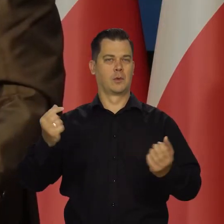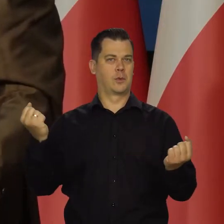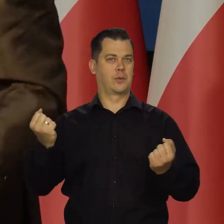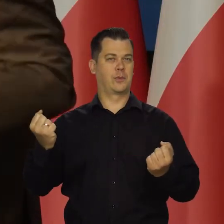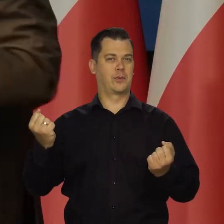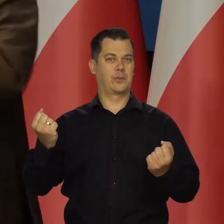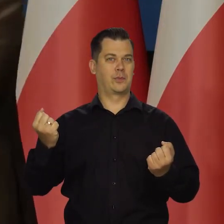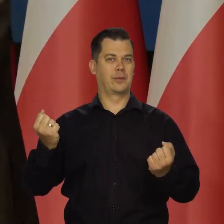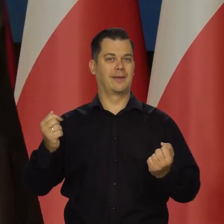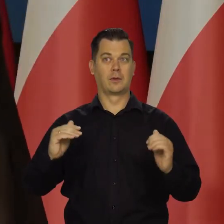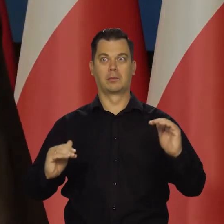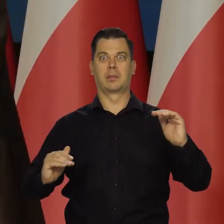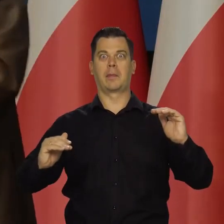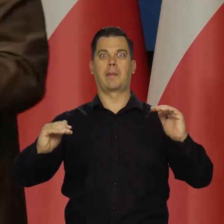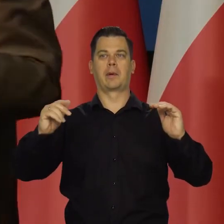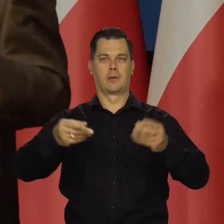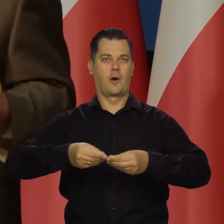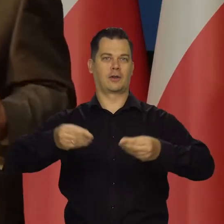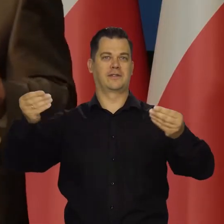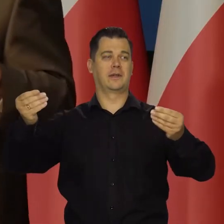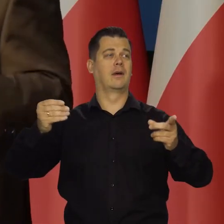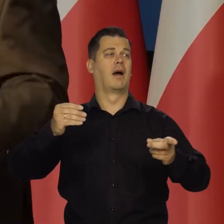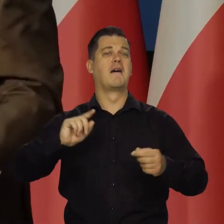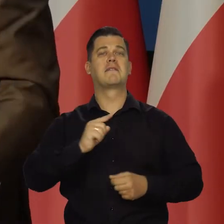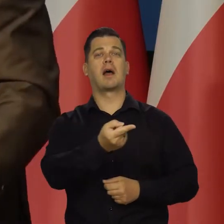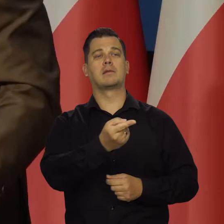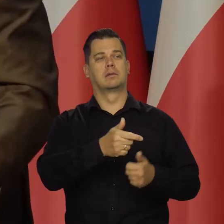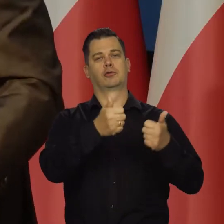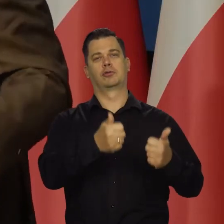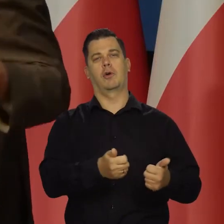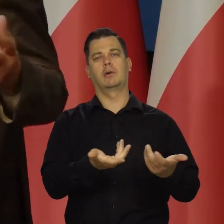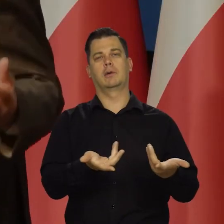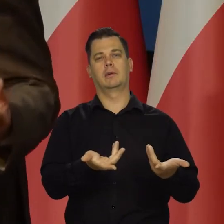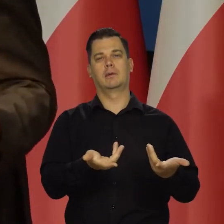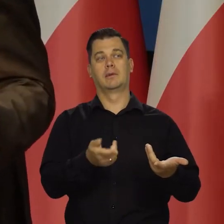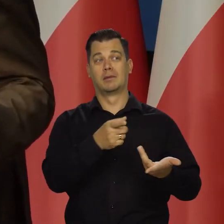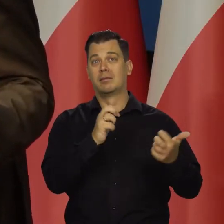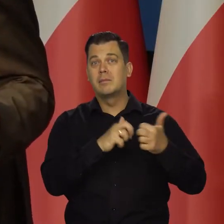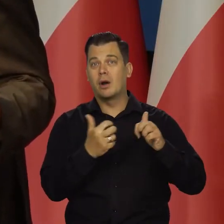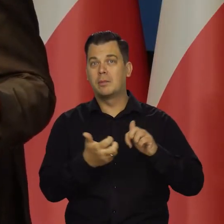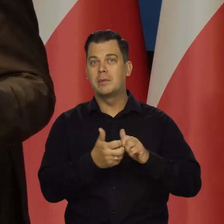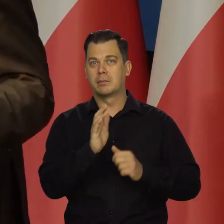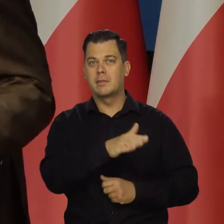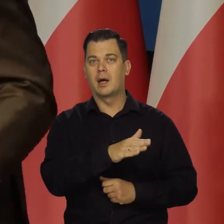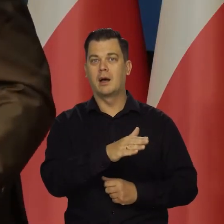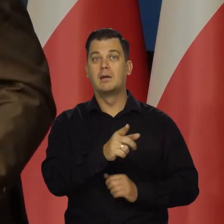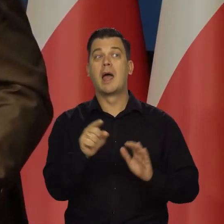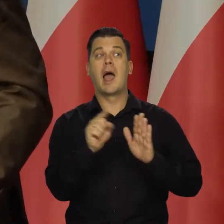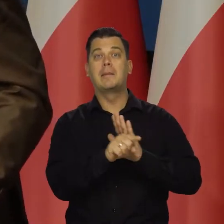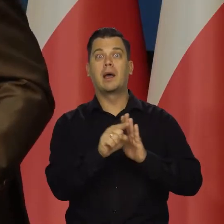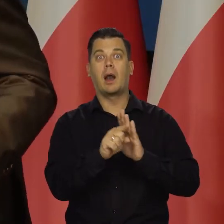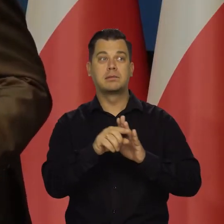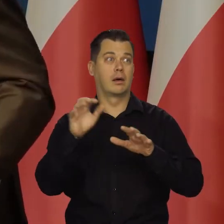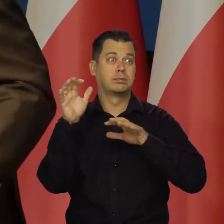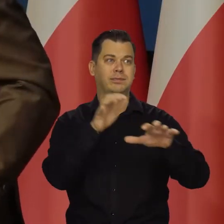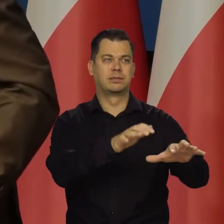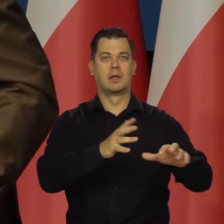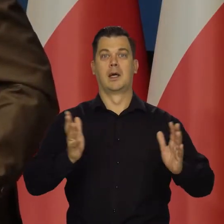I który w dodatku dynamicznie rozwija. Tamten kraj raczej jest stagnacji i ma ogromne problemy. Przykład z imigracją, bezpieczeństwem na ulicach.